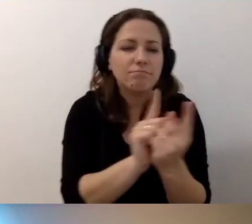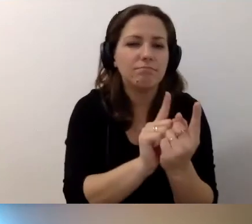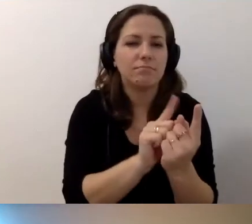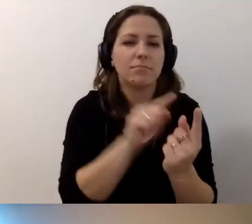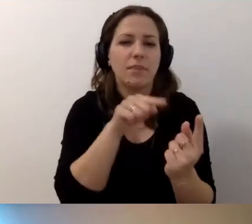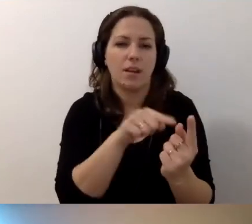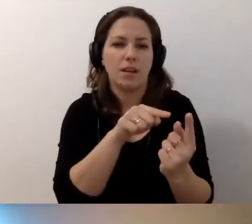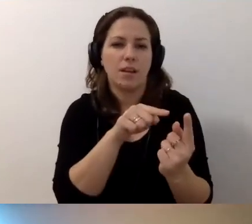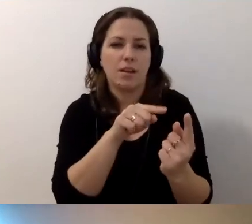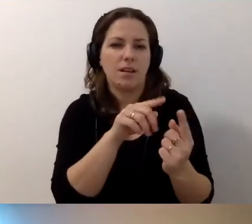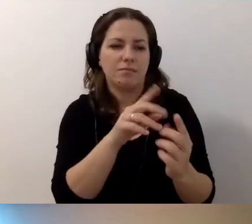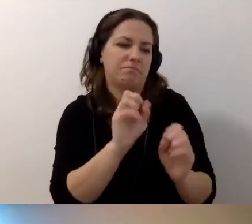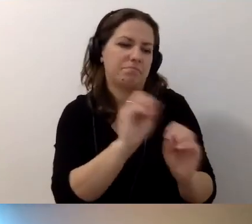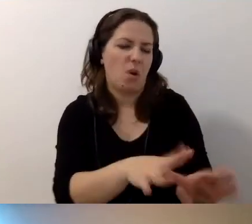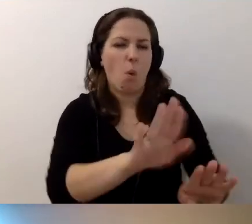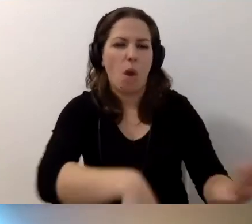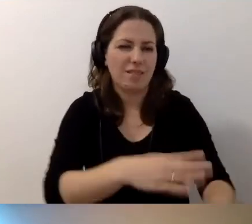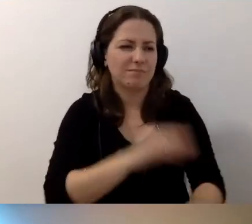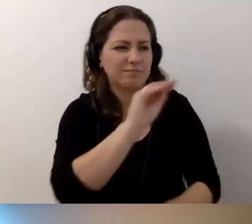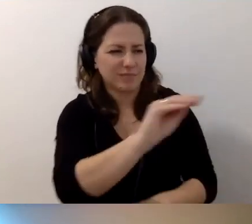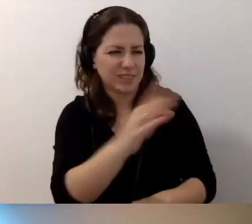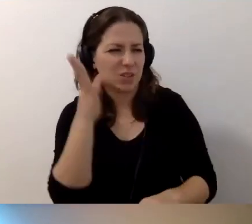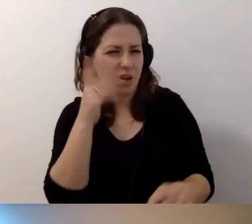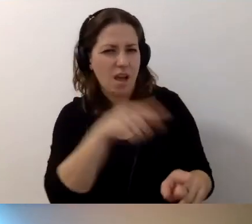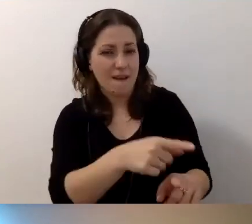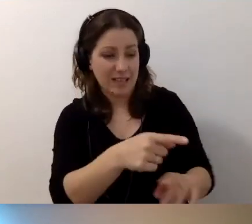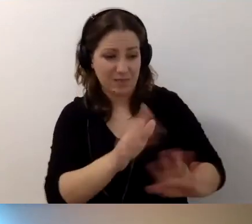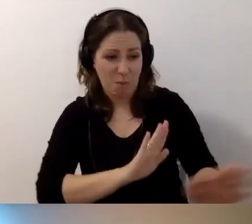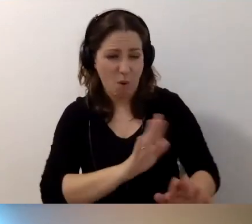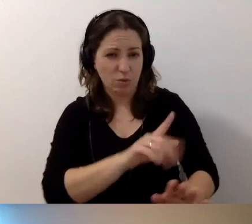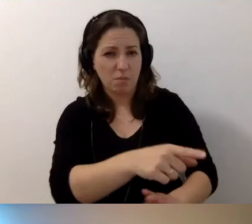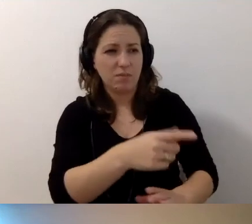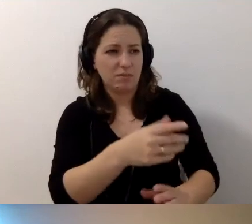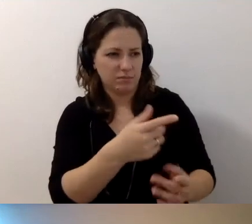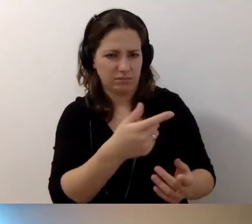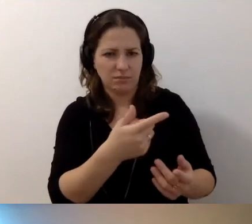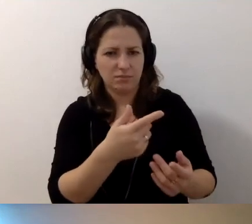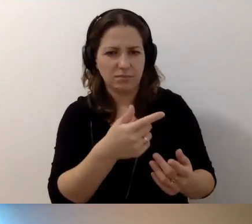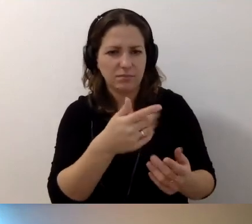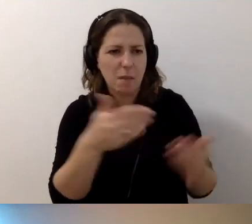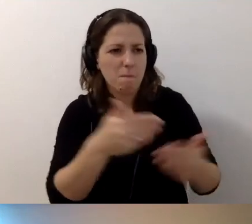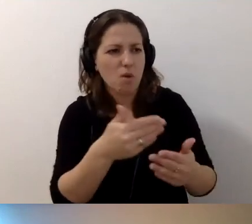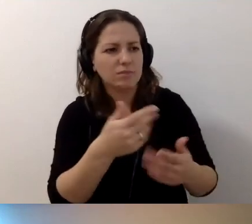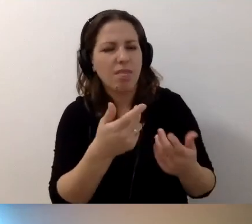kto zostawia niedbale hulajnogę i powiedzieć: w ten sposób możesz stwarzać niebezpieczeństwo.